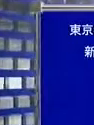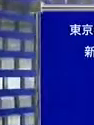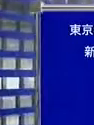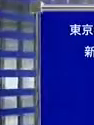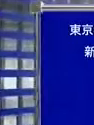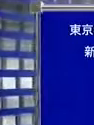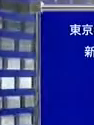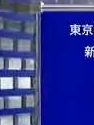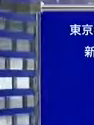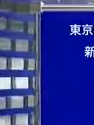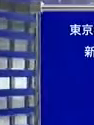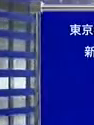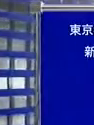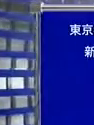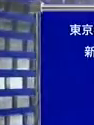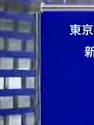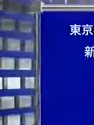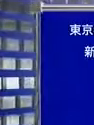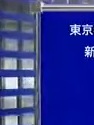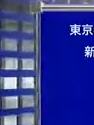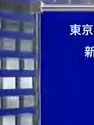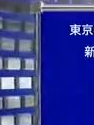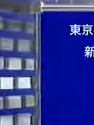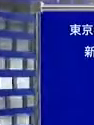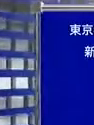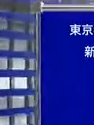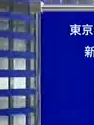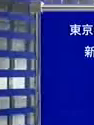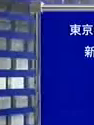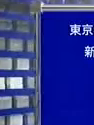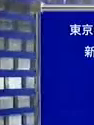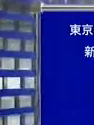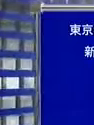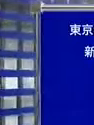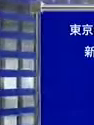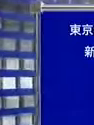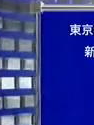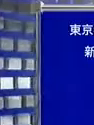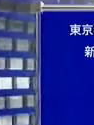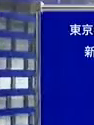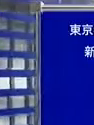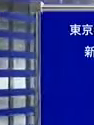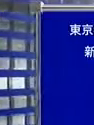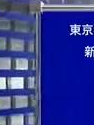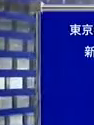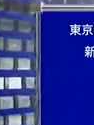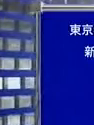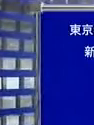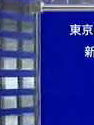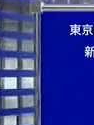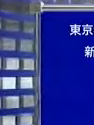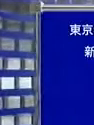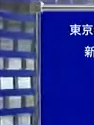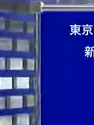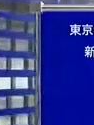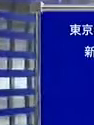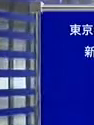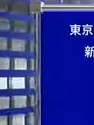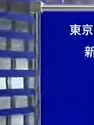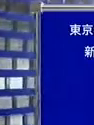法学部 政治学科卒業 インターユニバーシティにて学ぶ